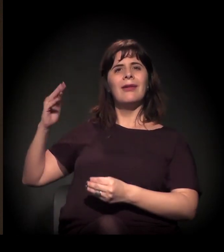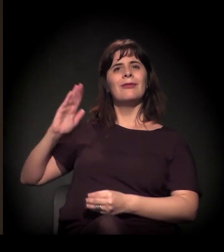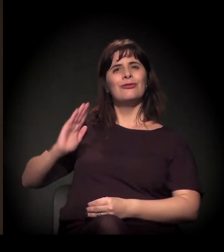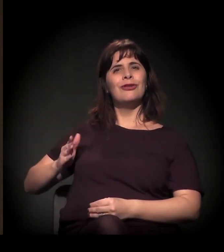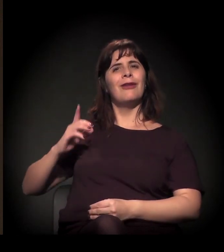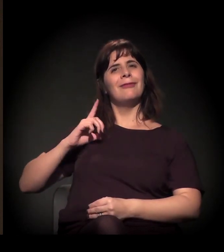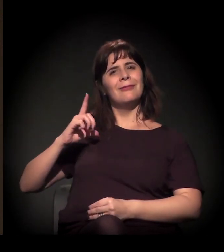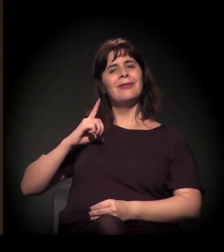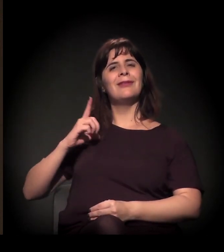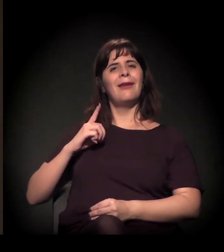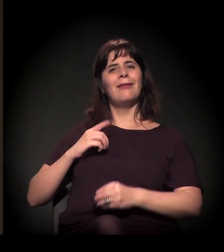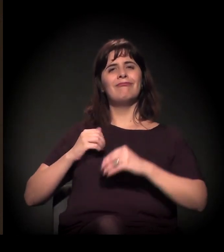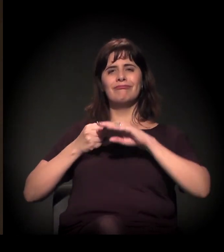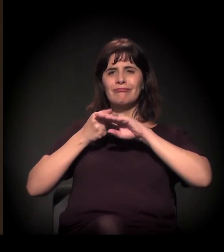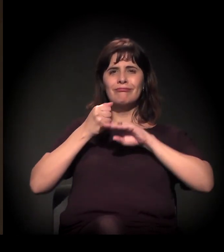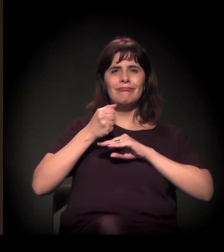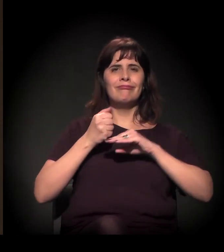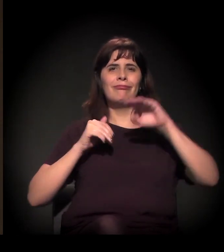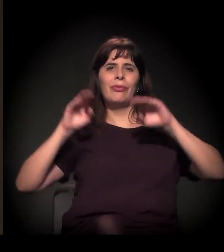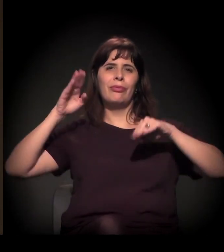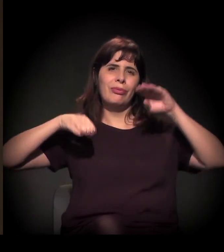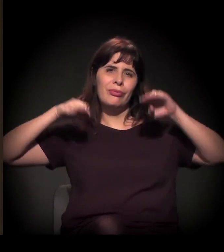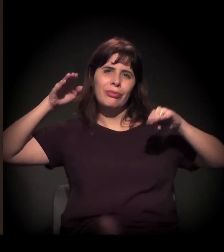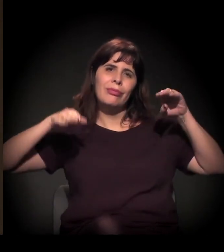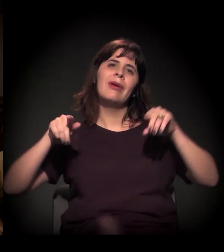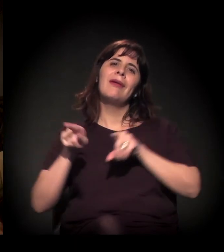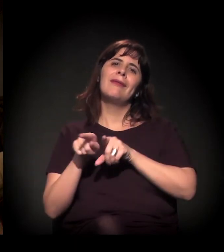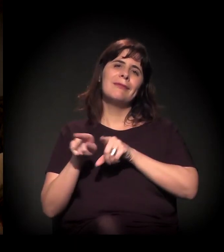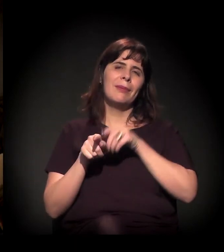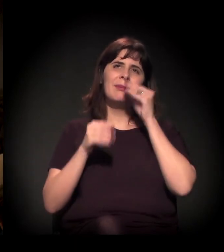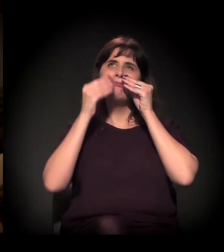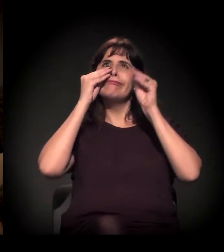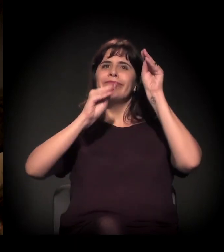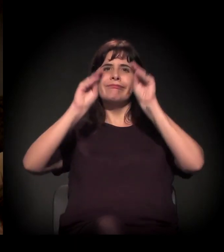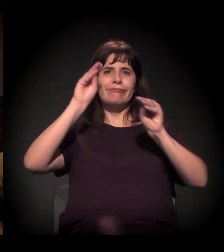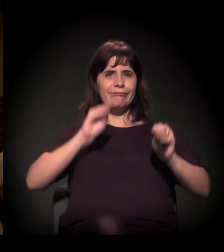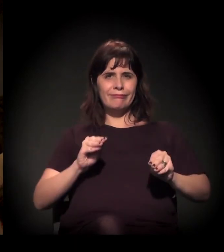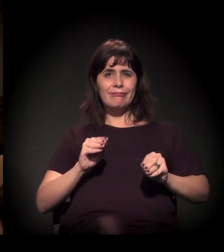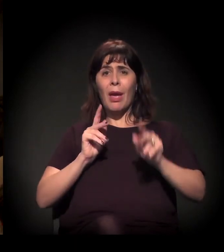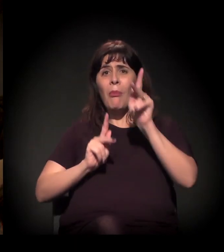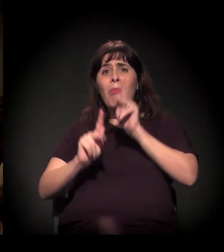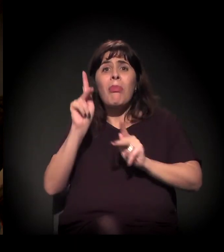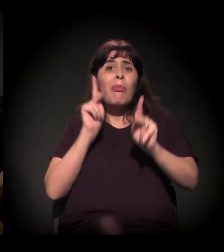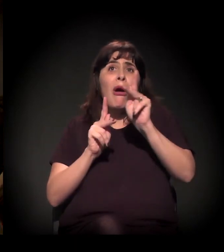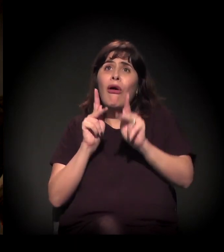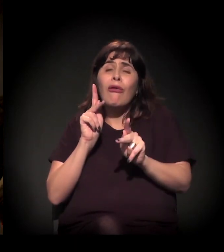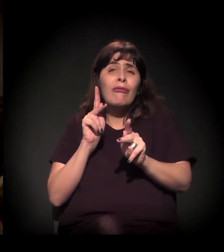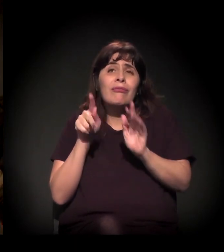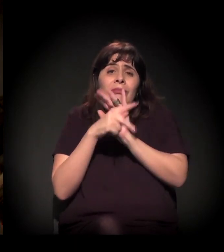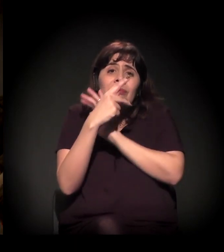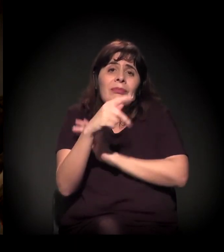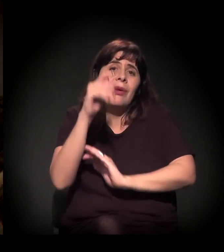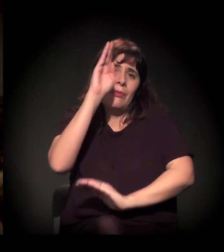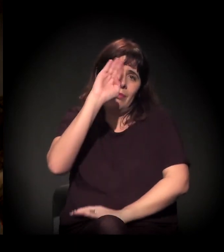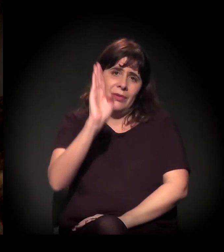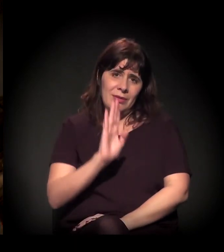e de negligência com o povo que fez este país e que é este país. Então a capacidade que a gente precisa ter não é só de ver,